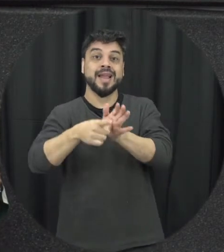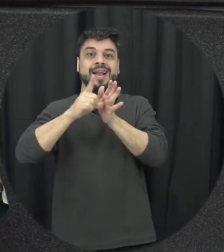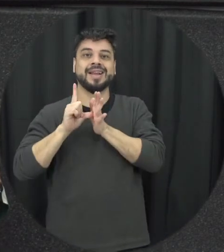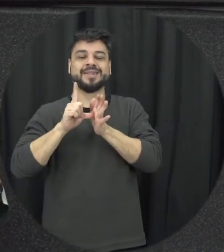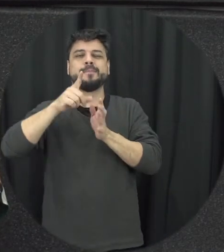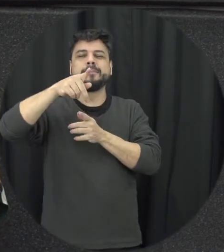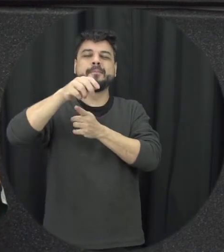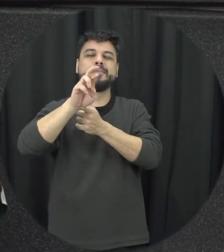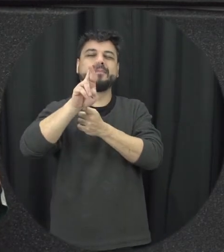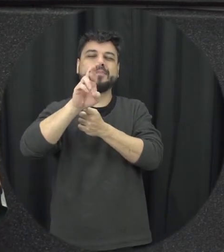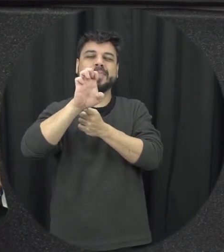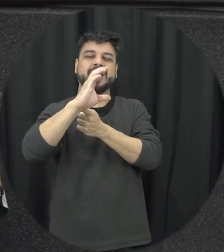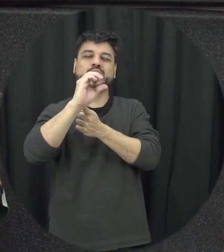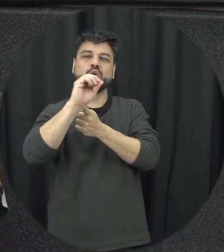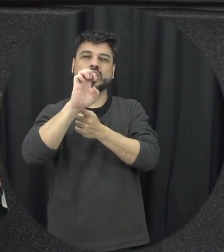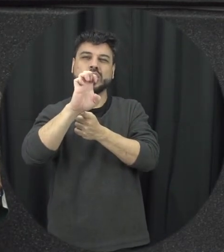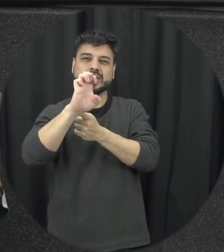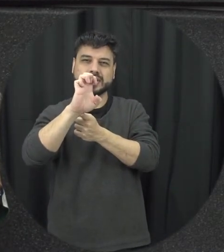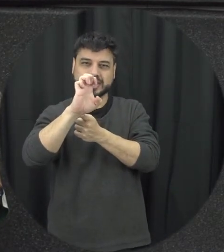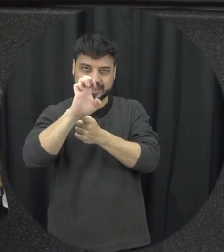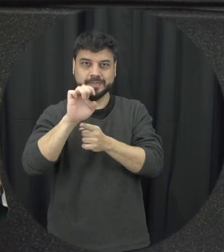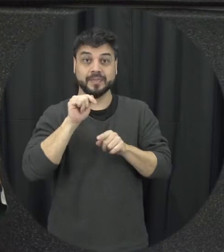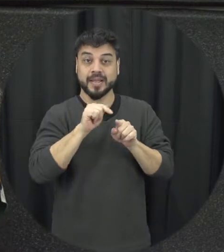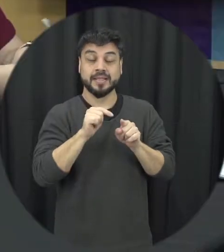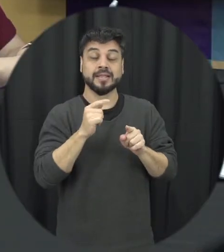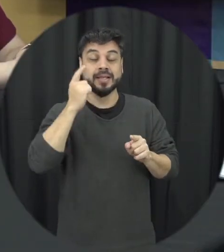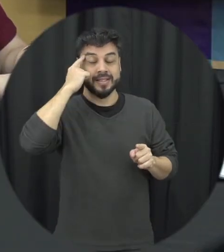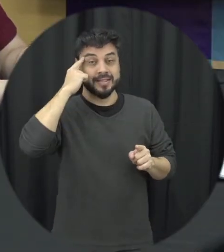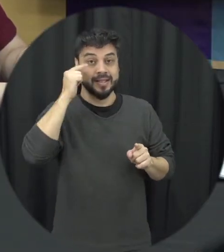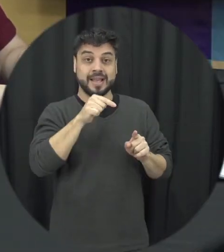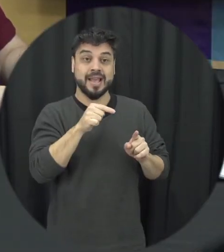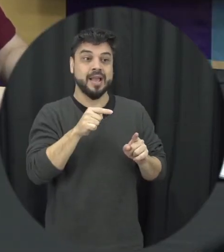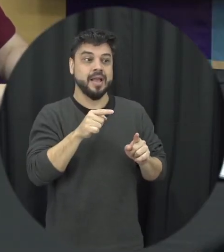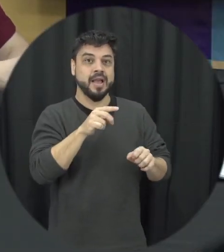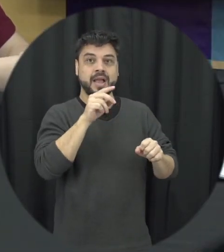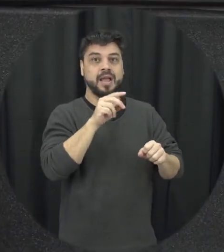possível para identificar essas situações de violência a gente faz aí uma prevenção